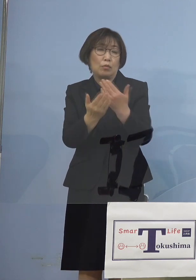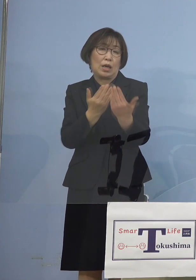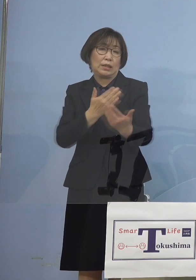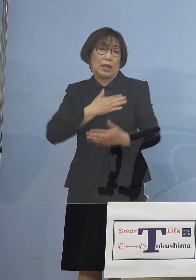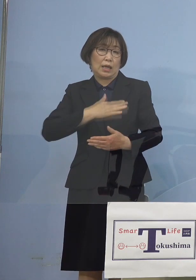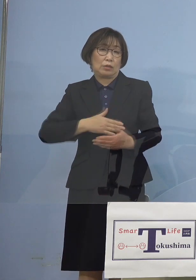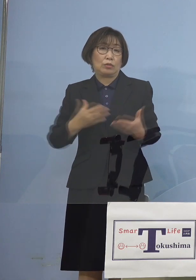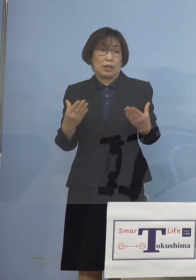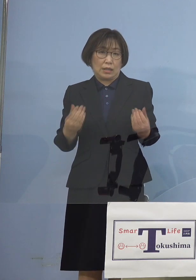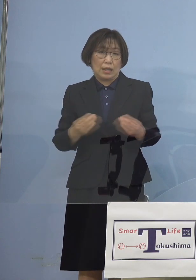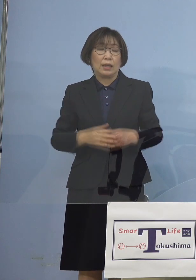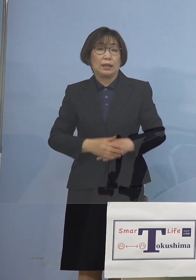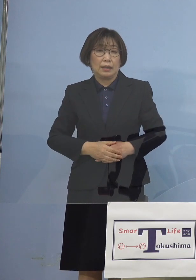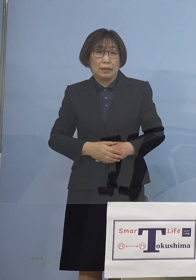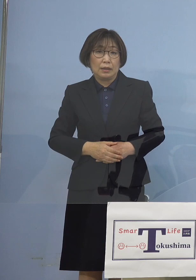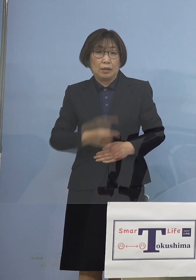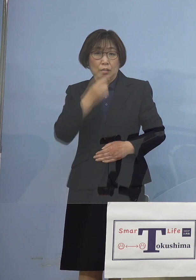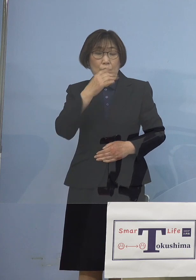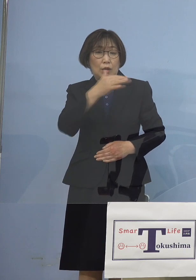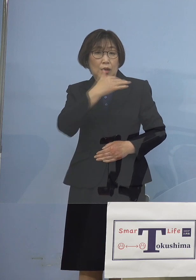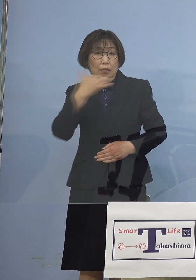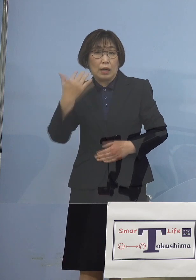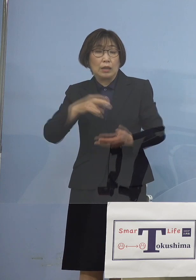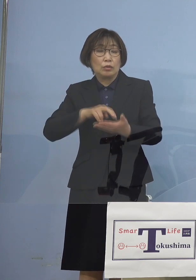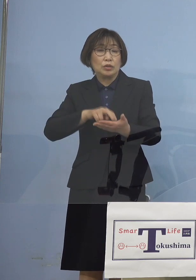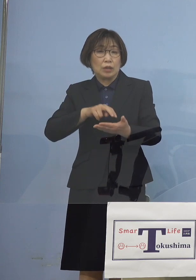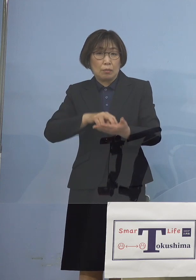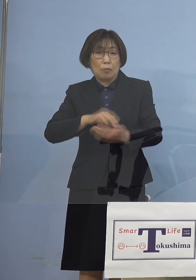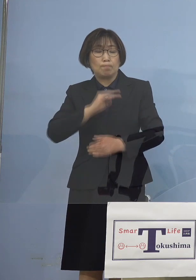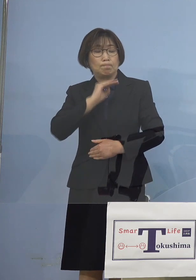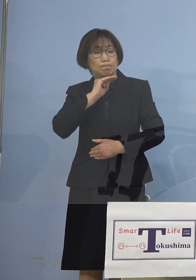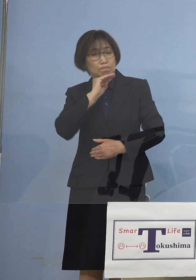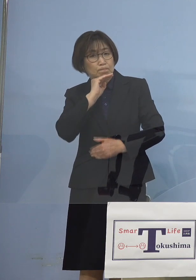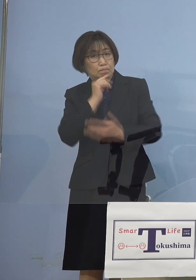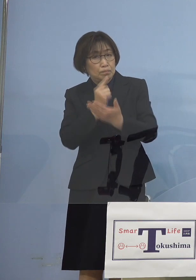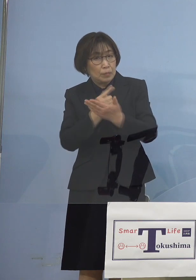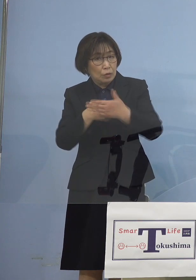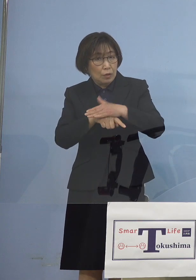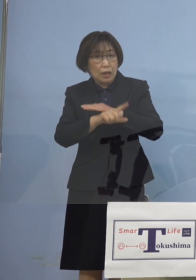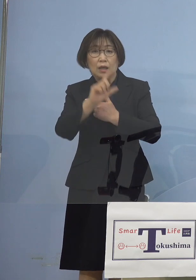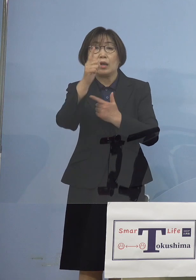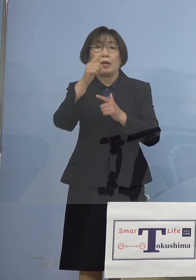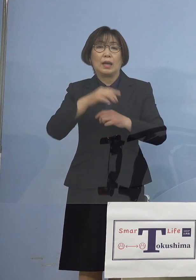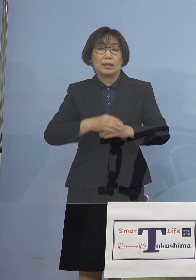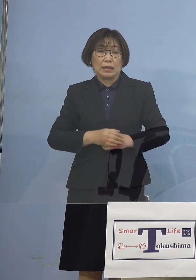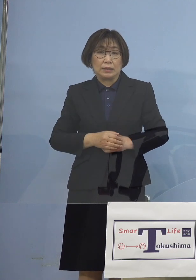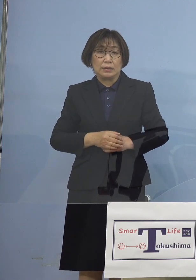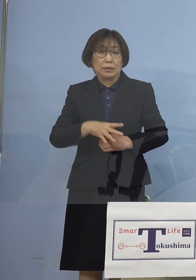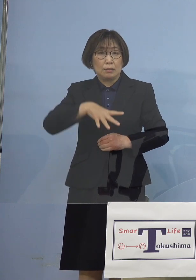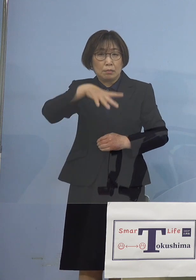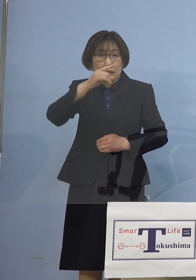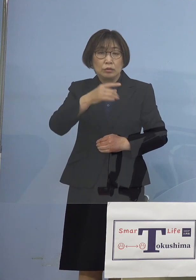こうした中で我々としても 手をこまねいていたわけではなく まずはおかしいと 思いましたので